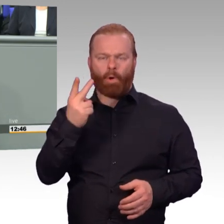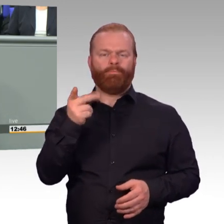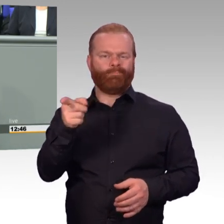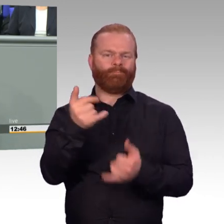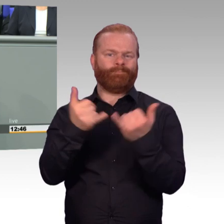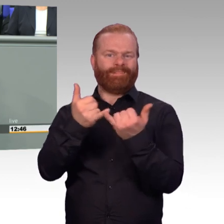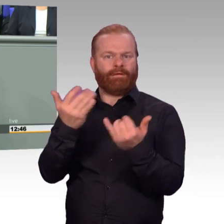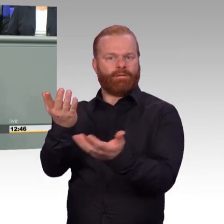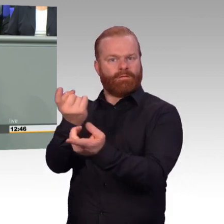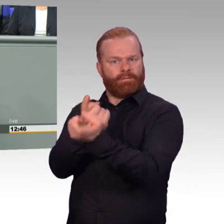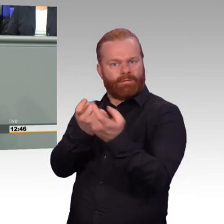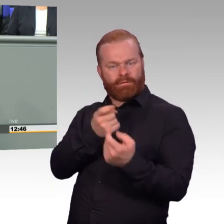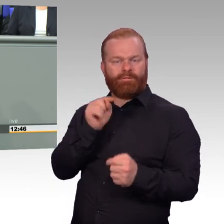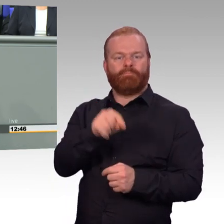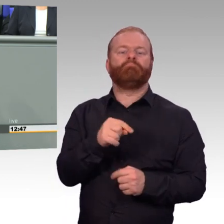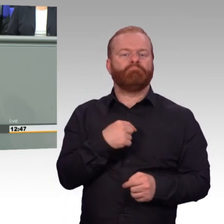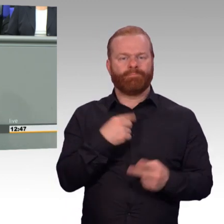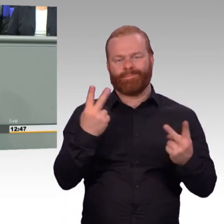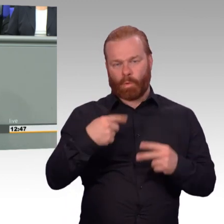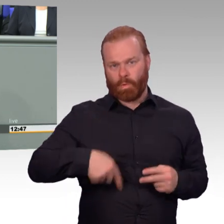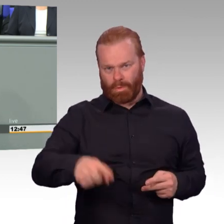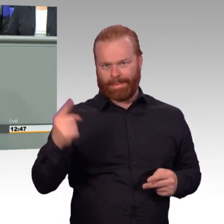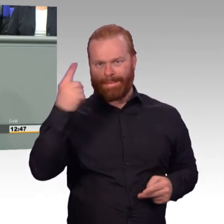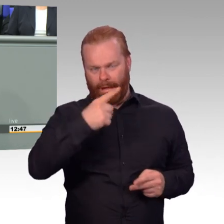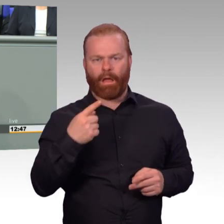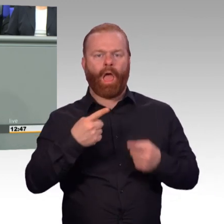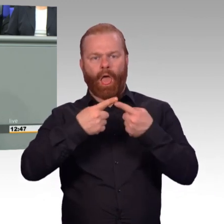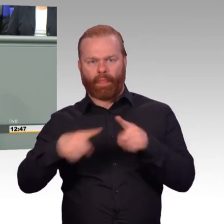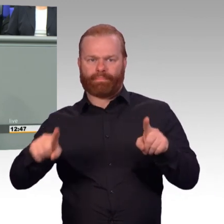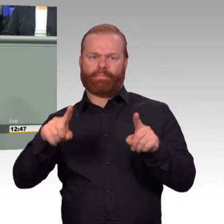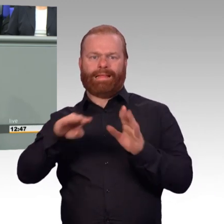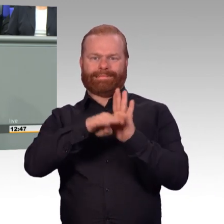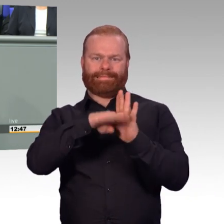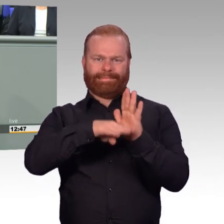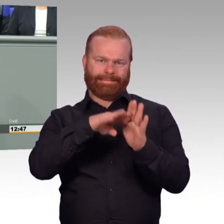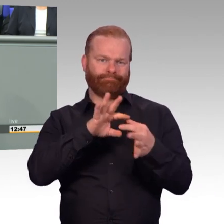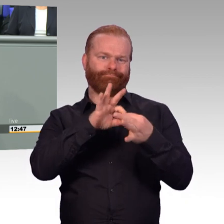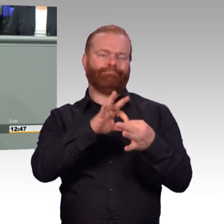kümmern wir uns um Reservisten und auch um freiwillige Wehrdienstleistende. Bei den Reservisten bin ich froh,